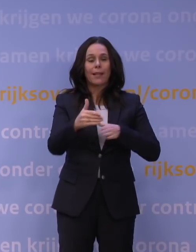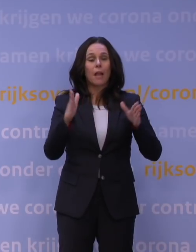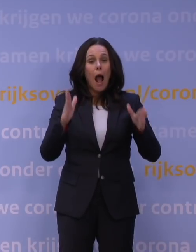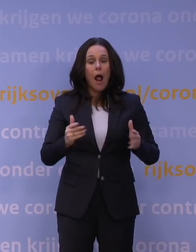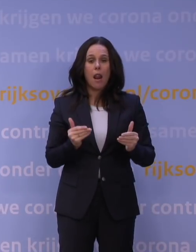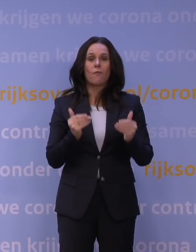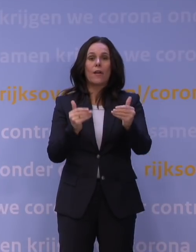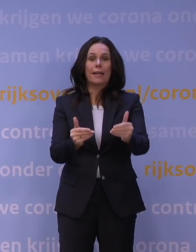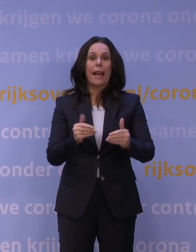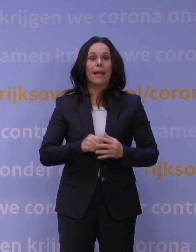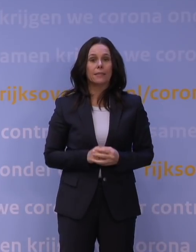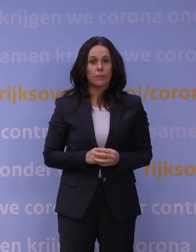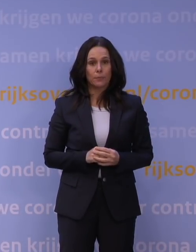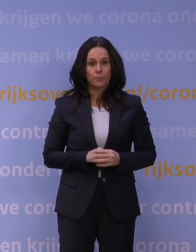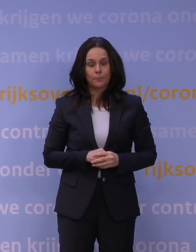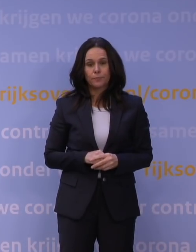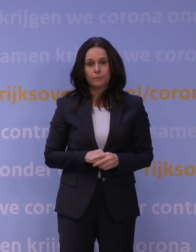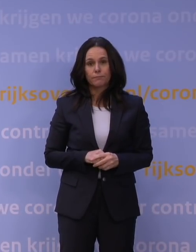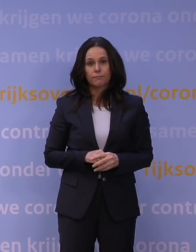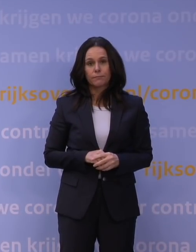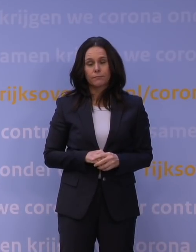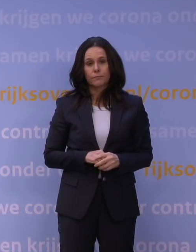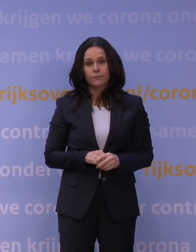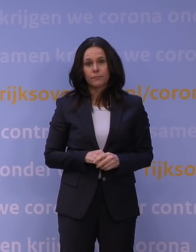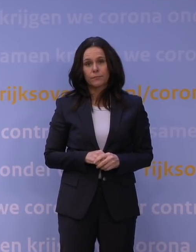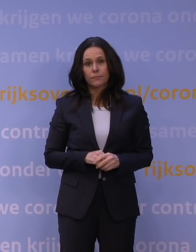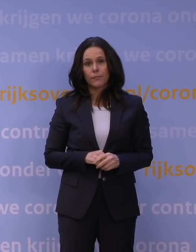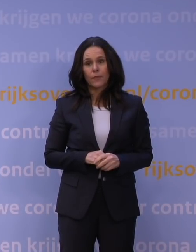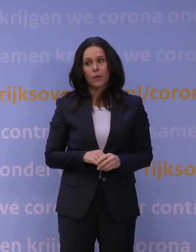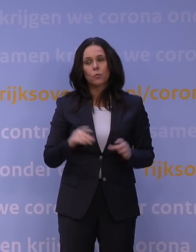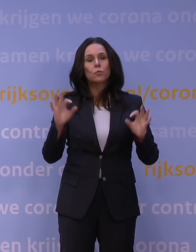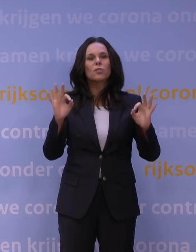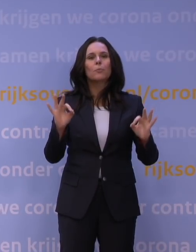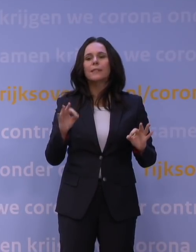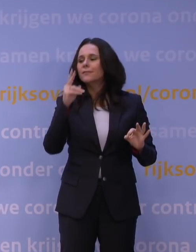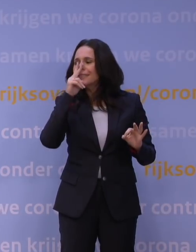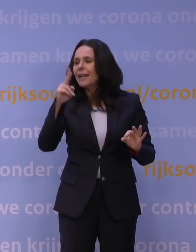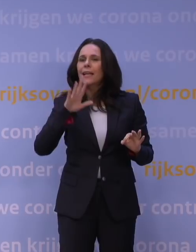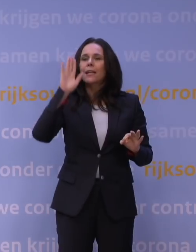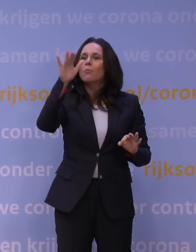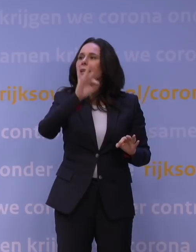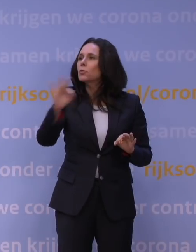We kijken ook heel specifiek nu bijvoorbeeld naar de buitenschoolse opvang, die heb ik genoemd in mijn verhaal ook.